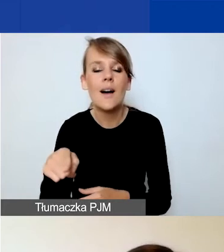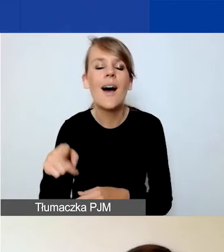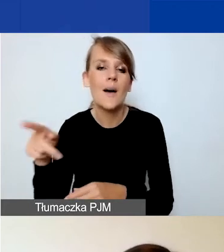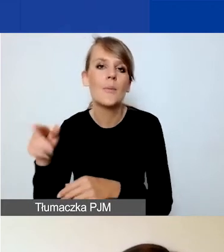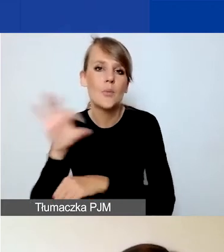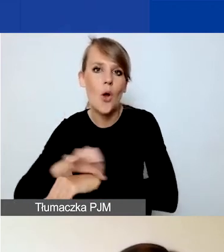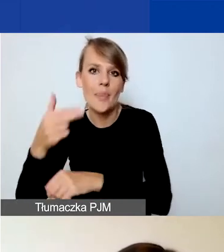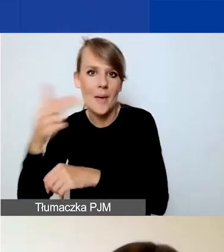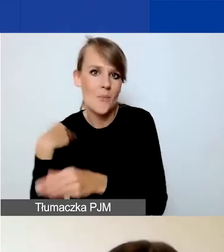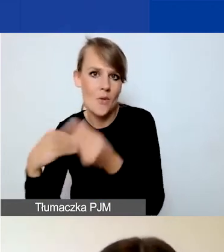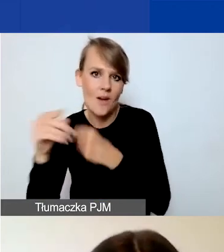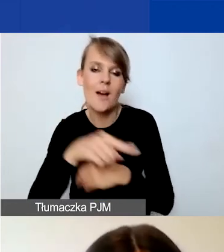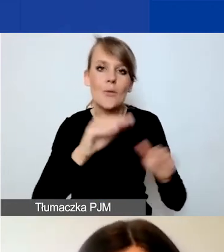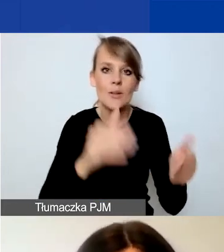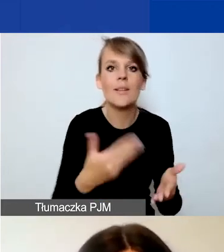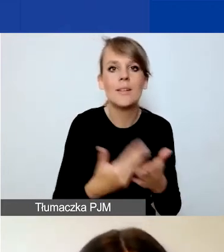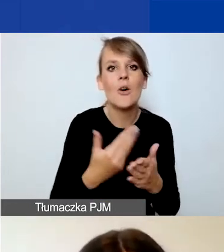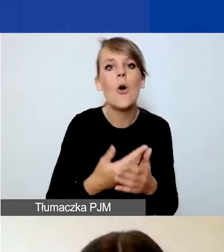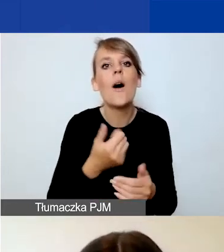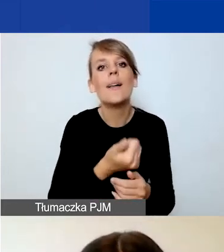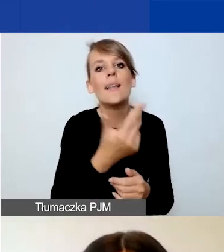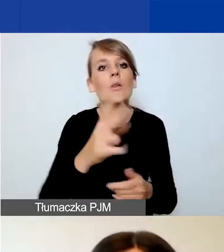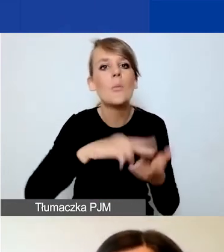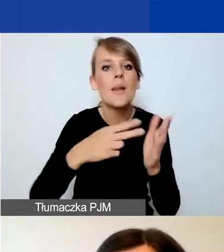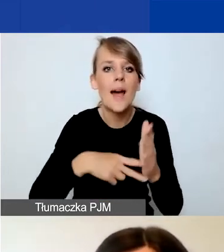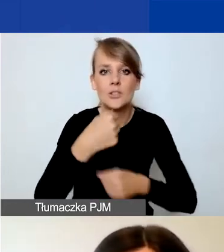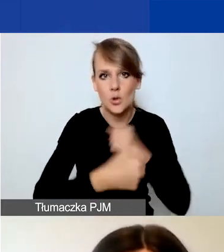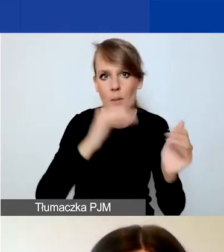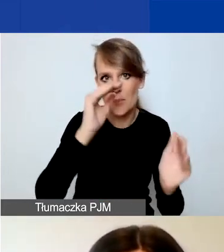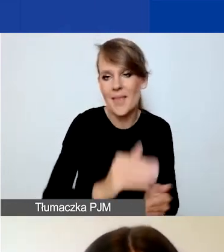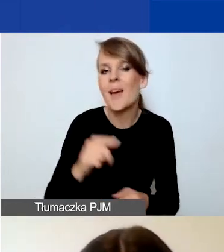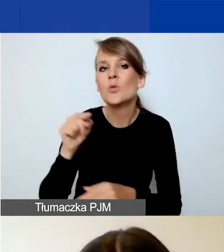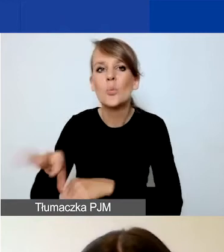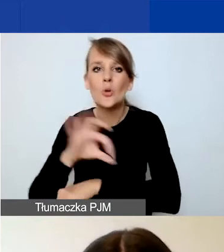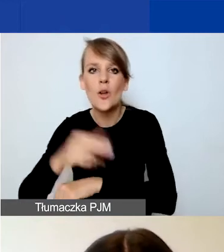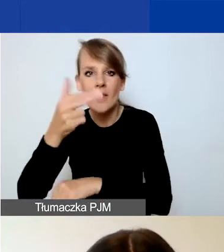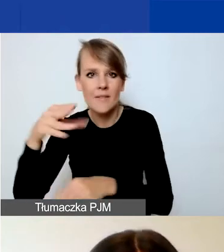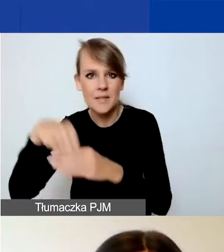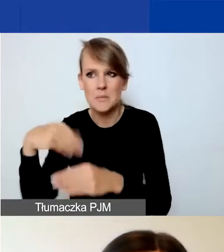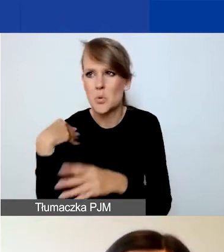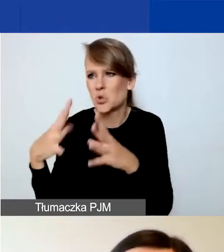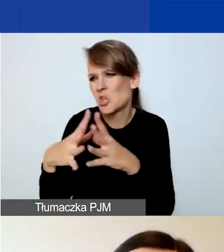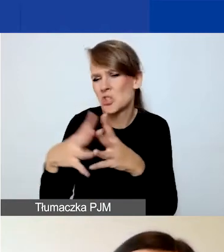zmniejszyliśmy ilość zaplanowanych działań. W projektach tematycznych było 10 bądź 12 w zależności od tego,